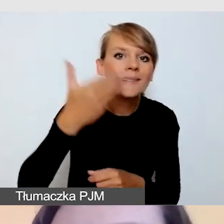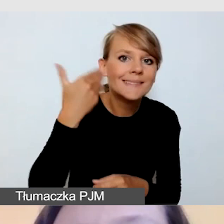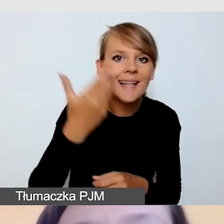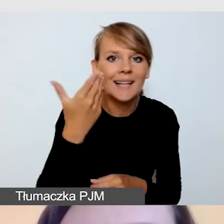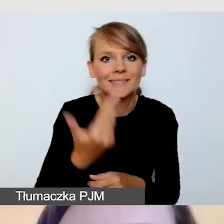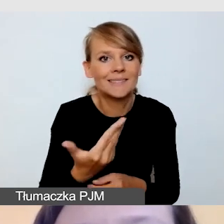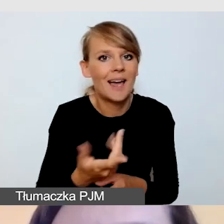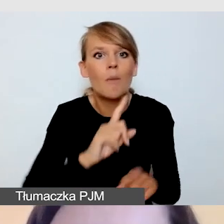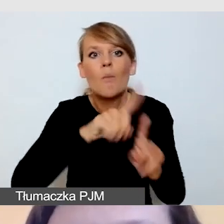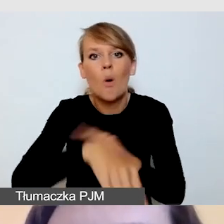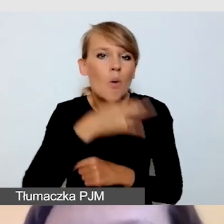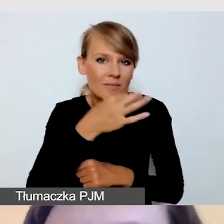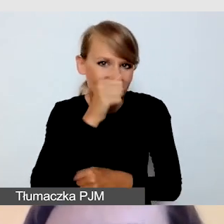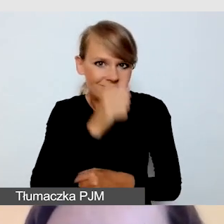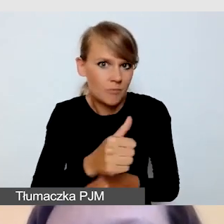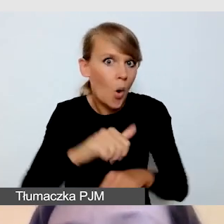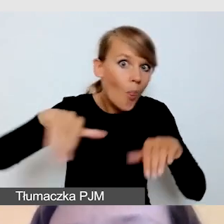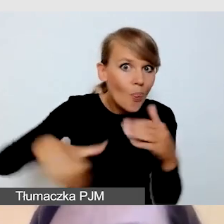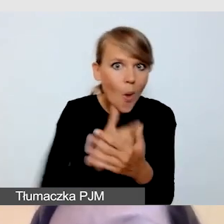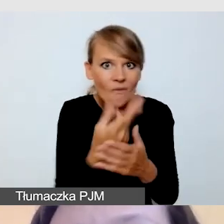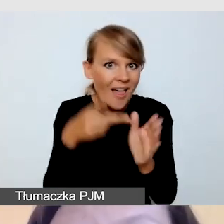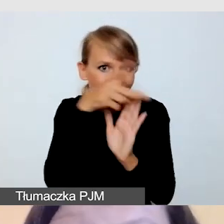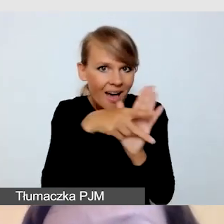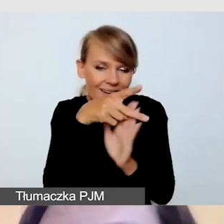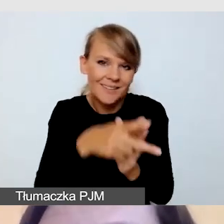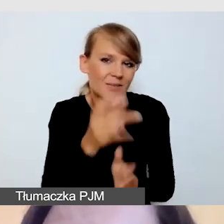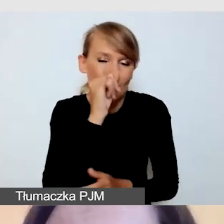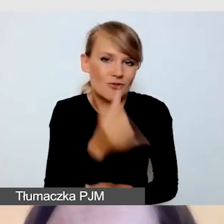Czyli musimy być przygotowani do tego, że pracujemy na żywo,